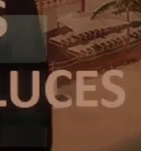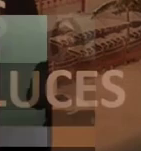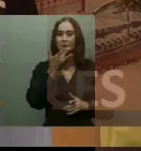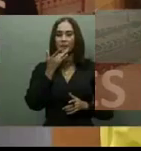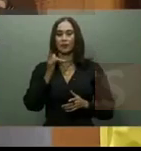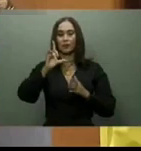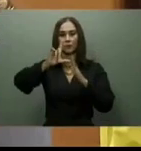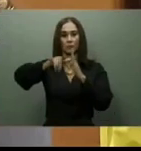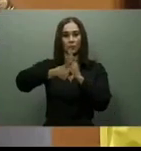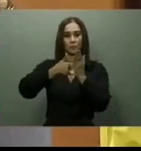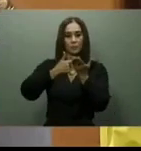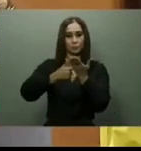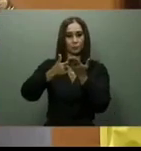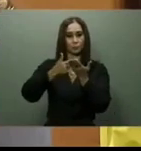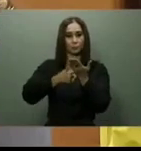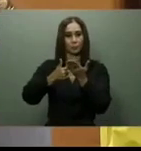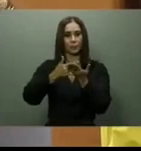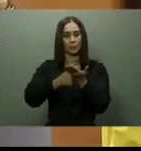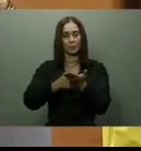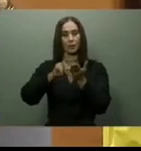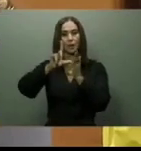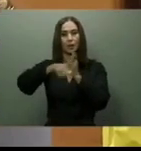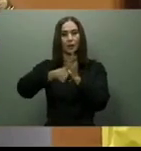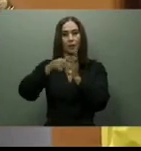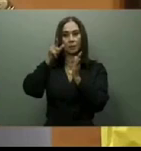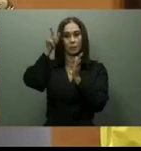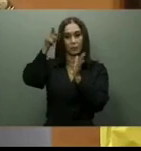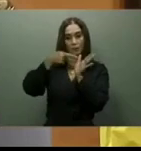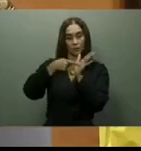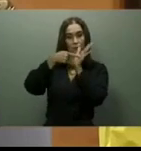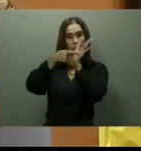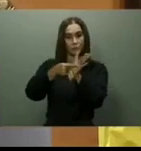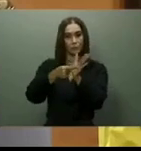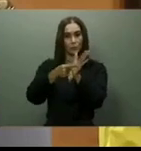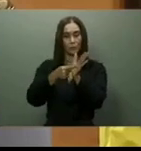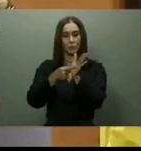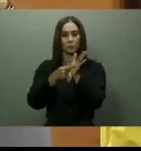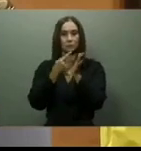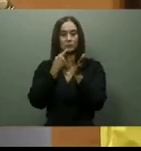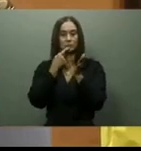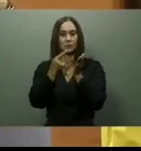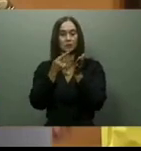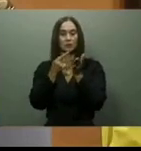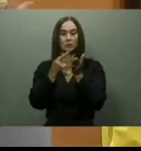En cuanto al puente flotante sobre el Ozama, en agosto del 2022, el ministro de Obras Públicas